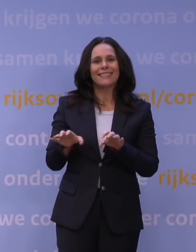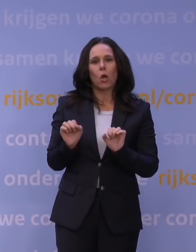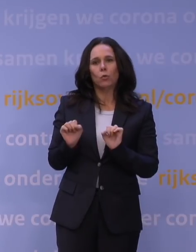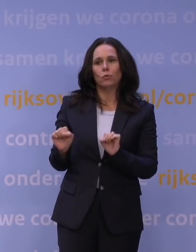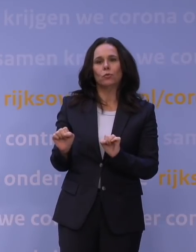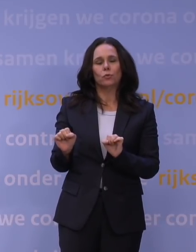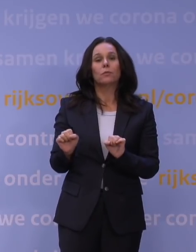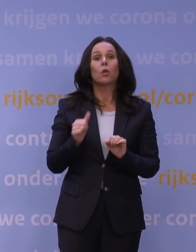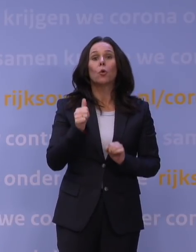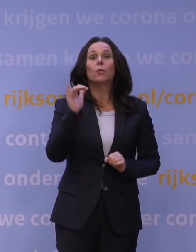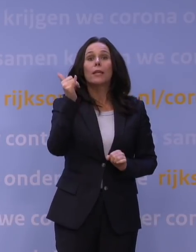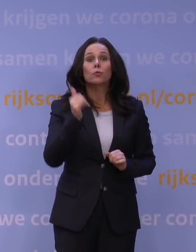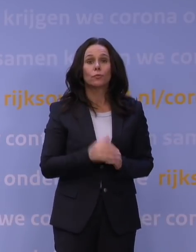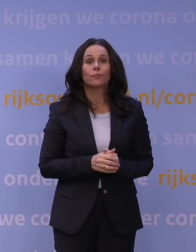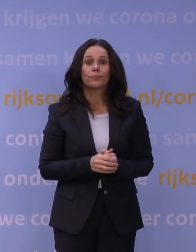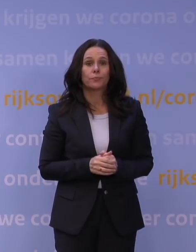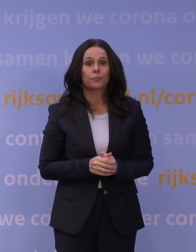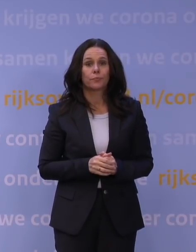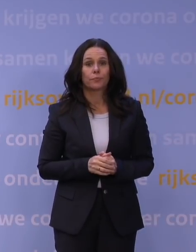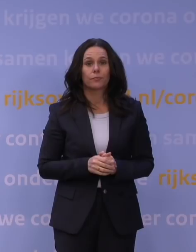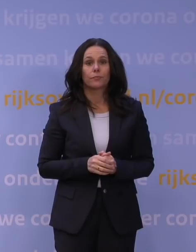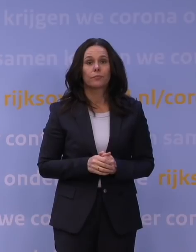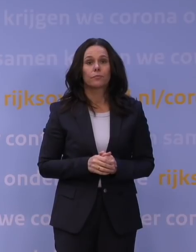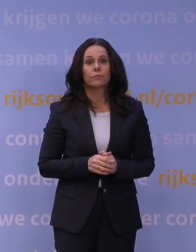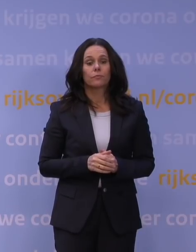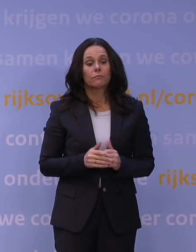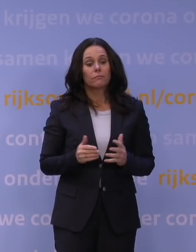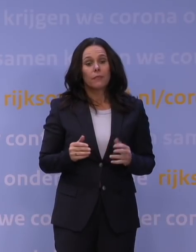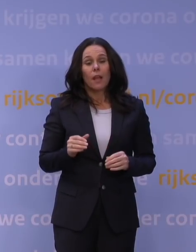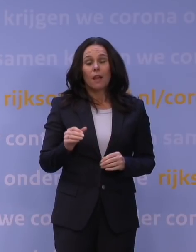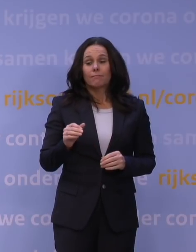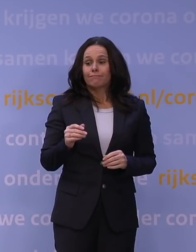Wat we natuurlijk niet weten, is of er nog andere varianten komen hierna